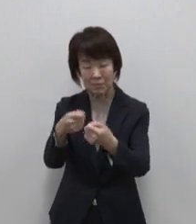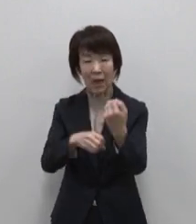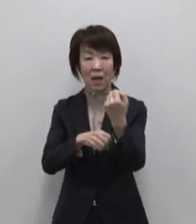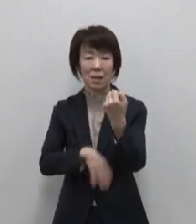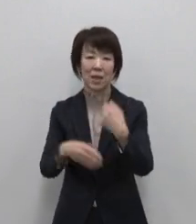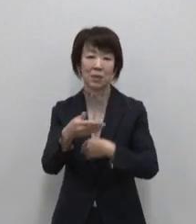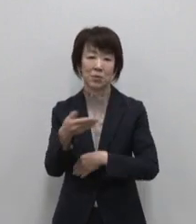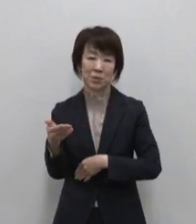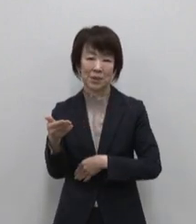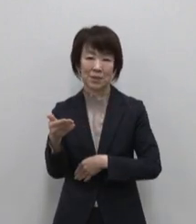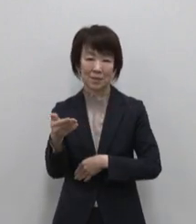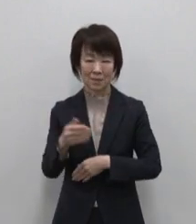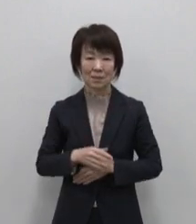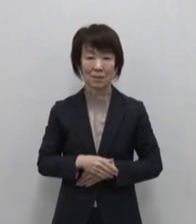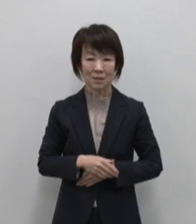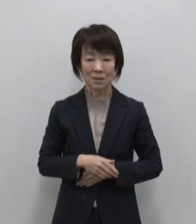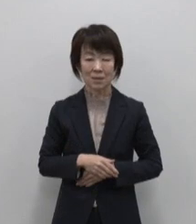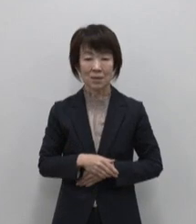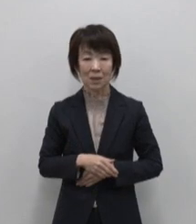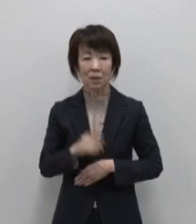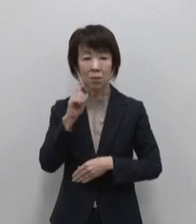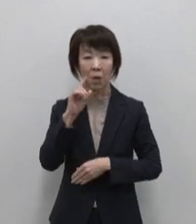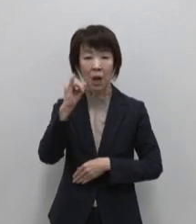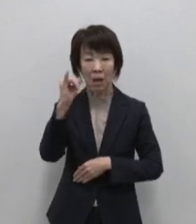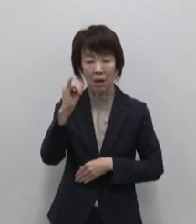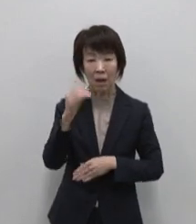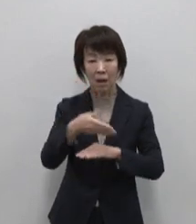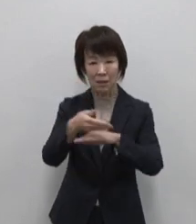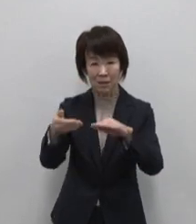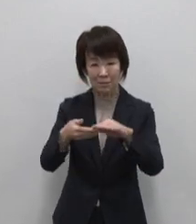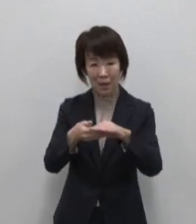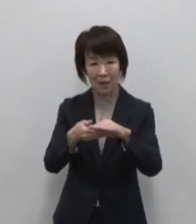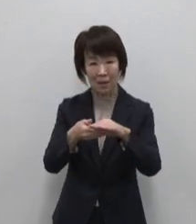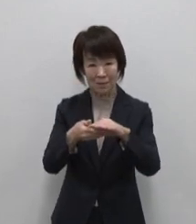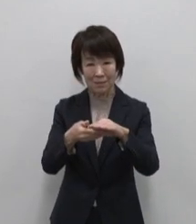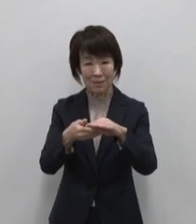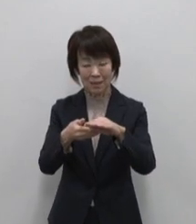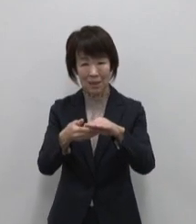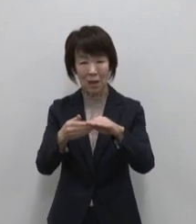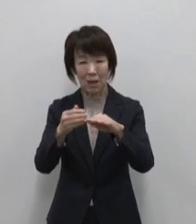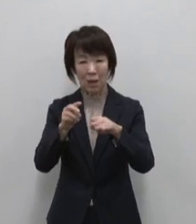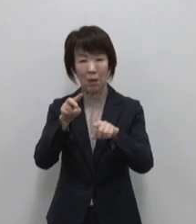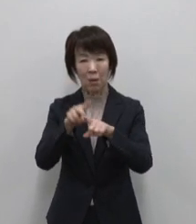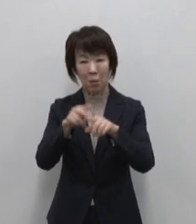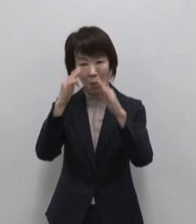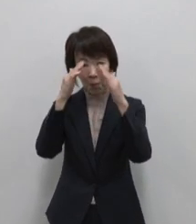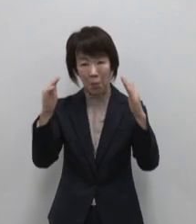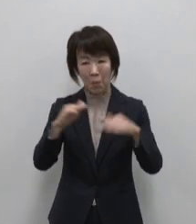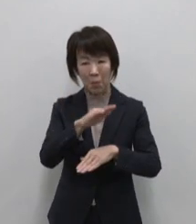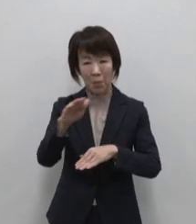5つ目は母島のおススメ 小笠原レモン を丸ごと使用した